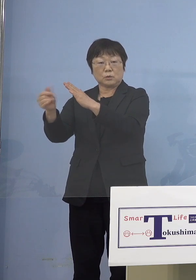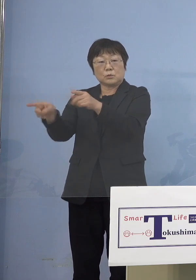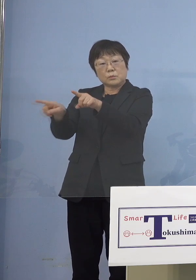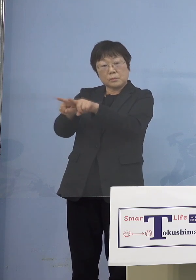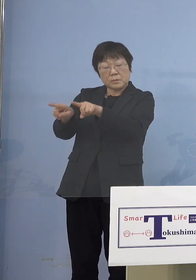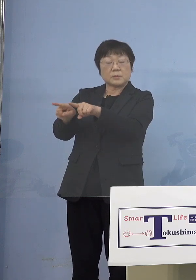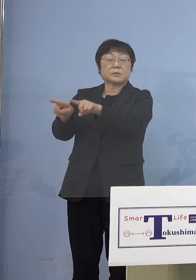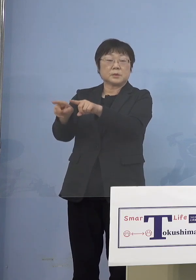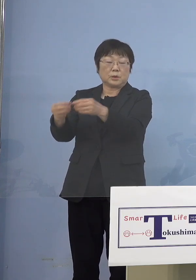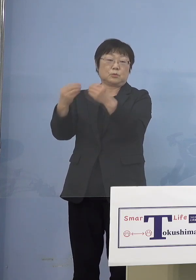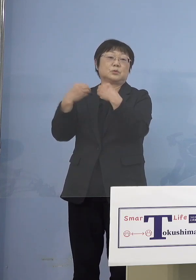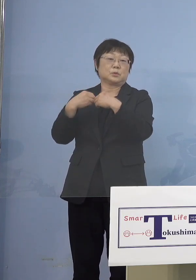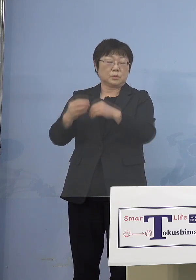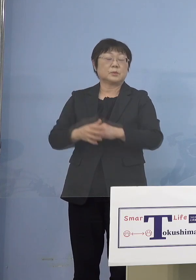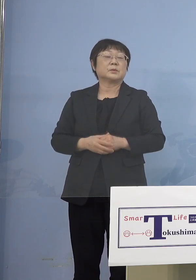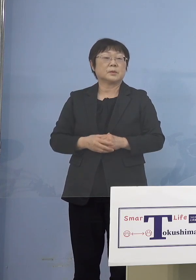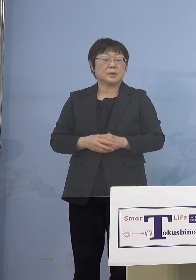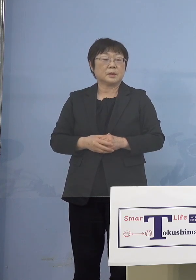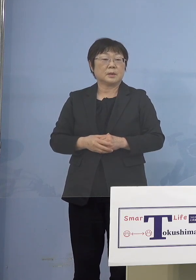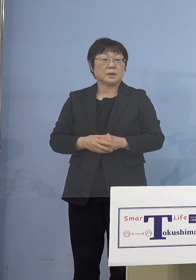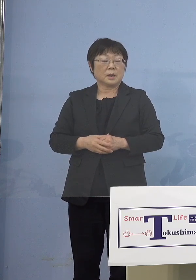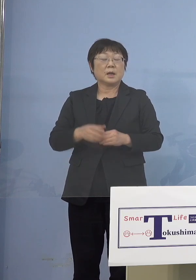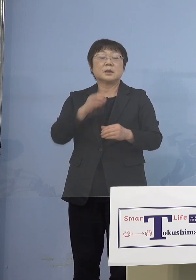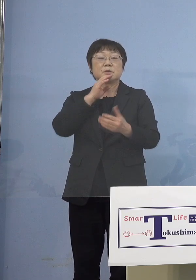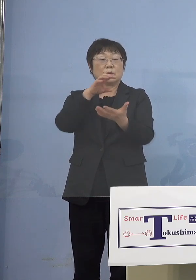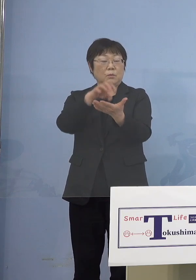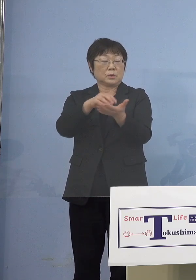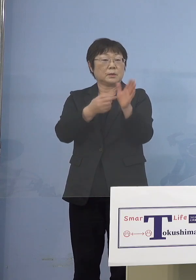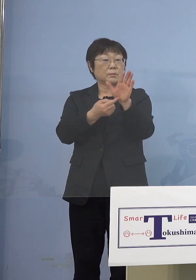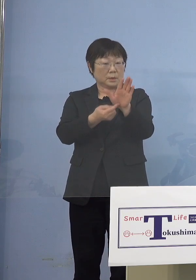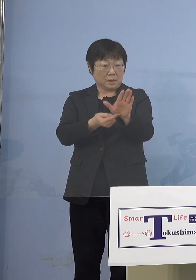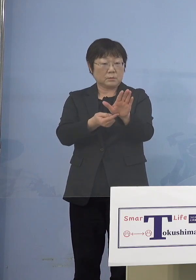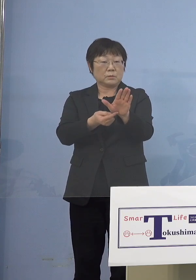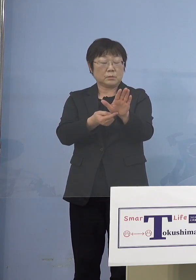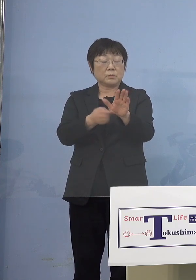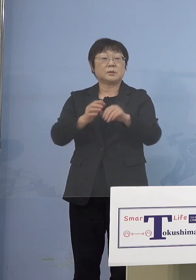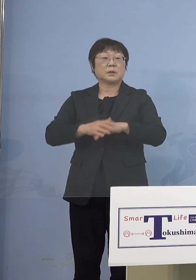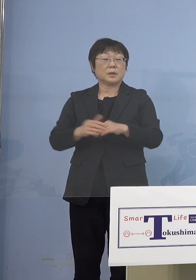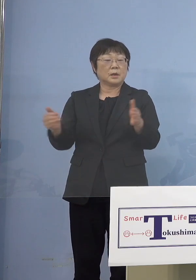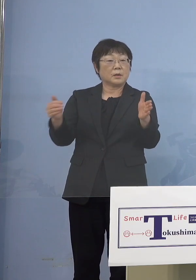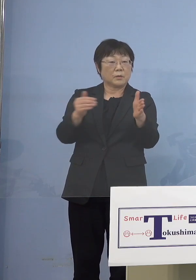でもはっきり出てますので ましてや今まで「第5波」まで